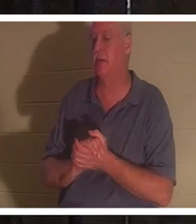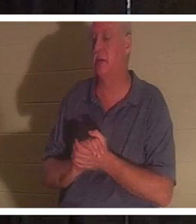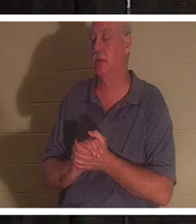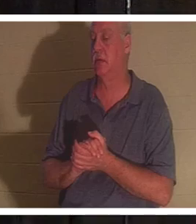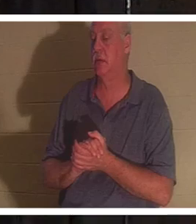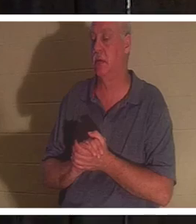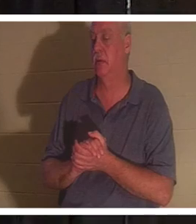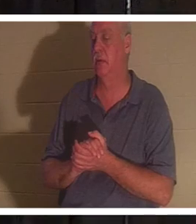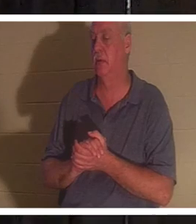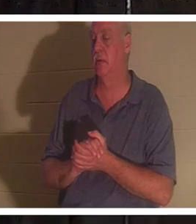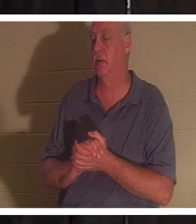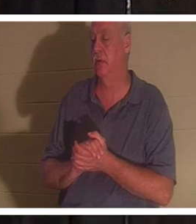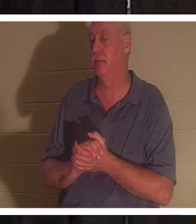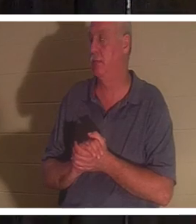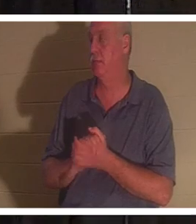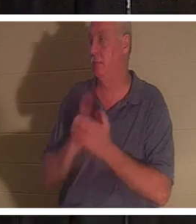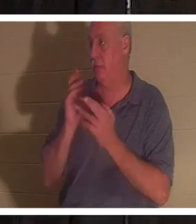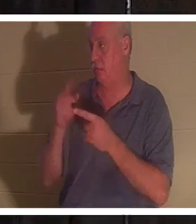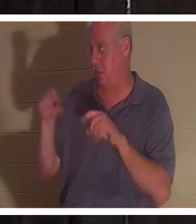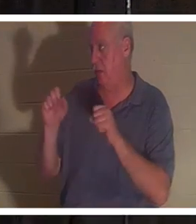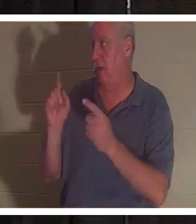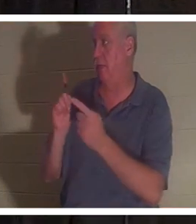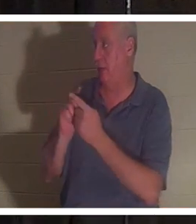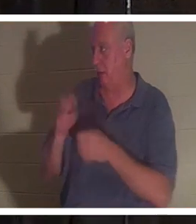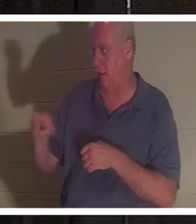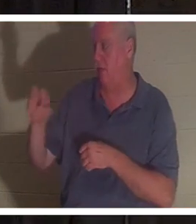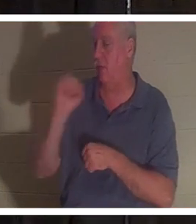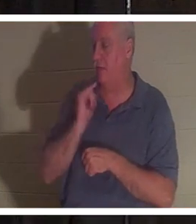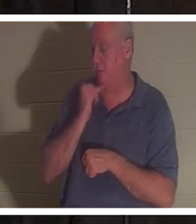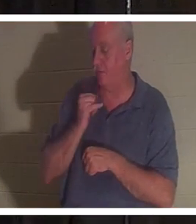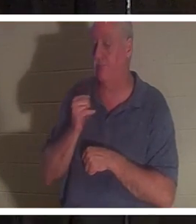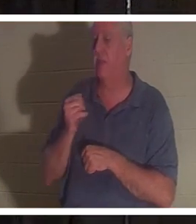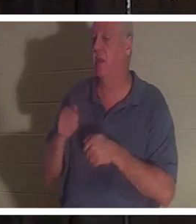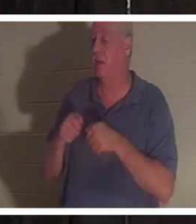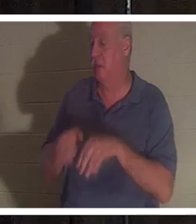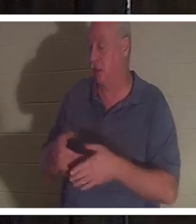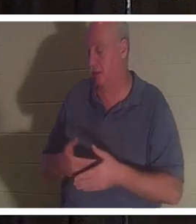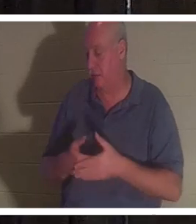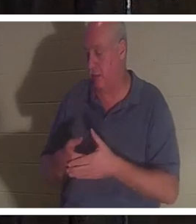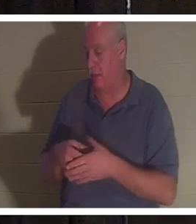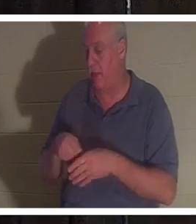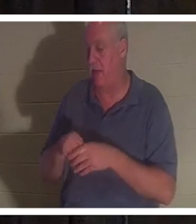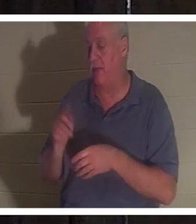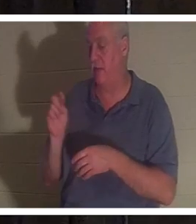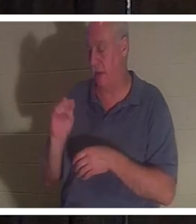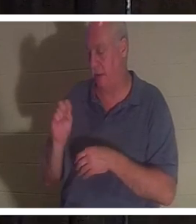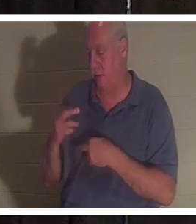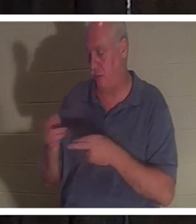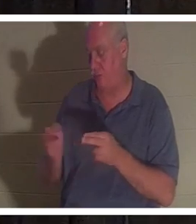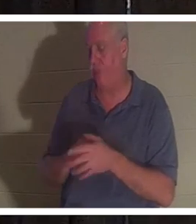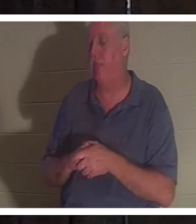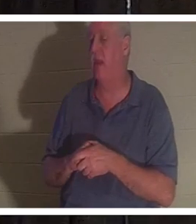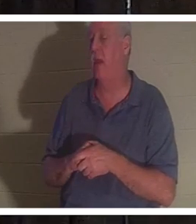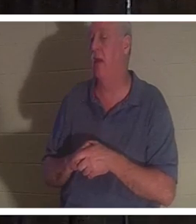und sie hat ihr Baby im Badezimmer verloren. Sie ist eine sehr göttliche Frau.